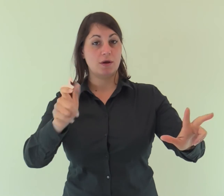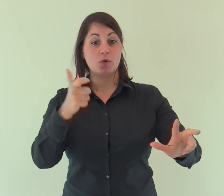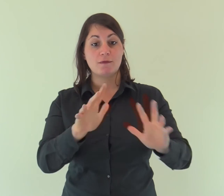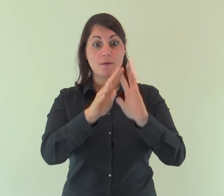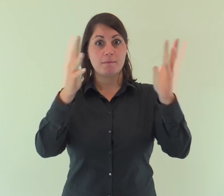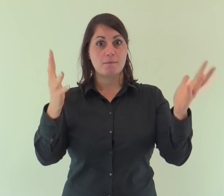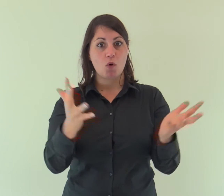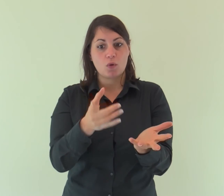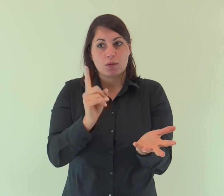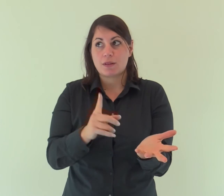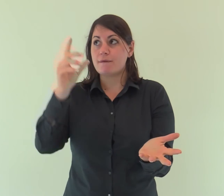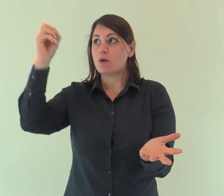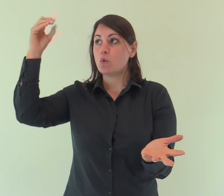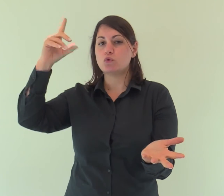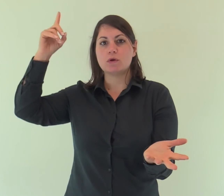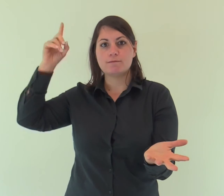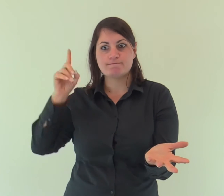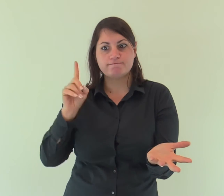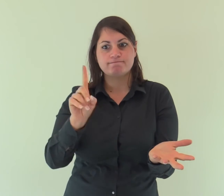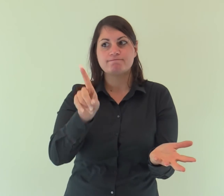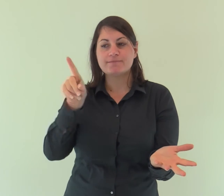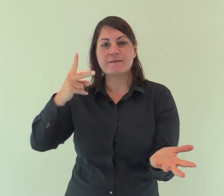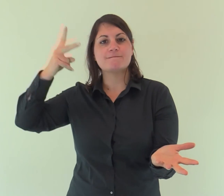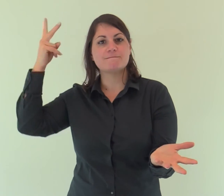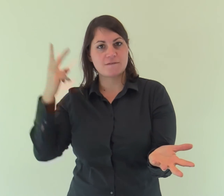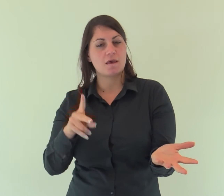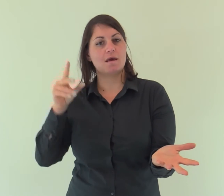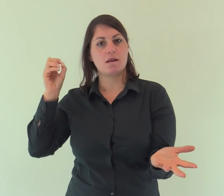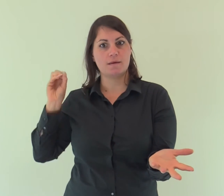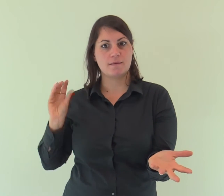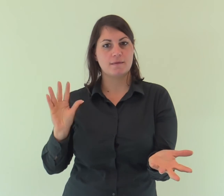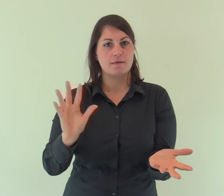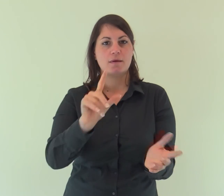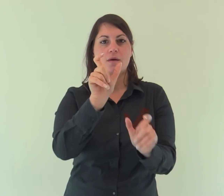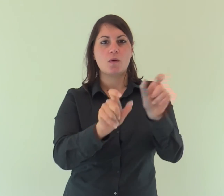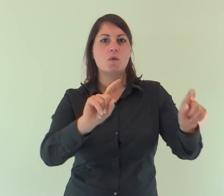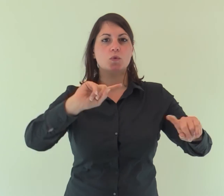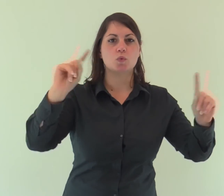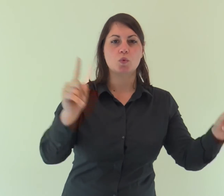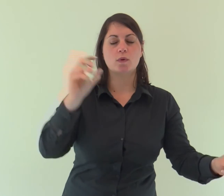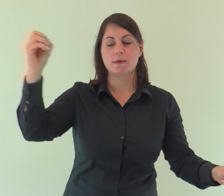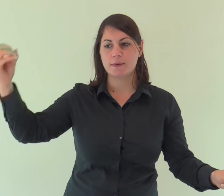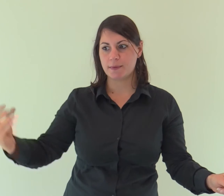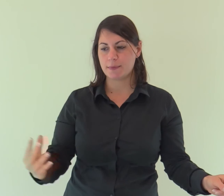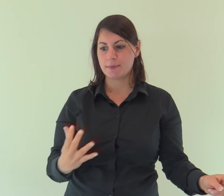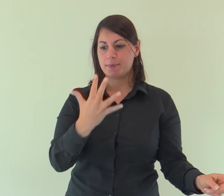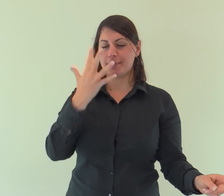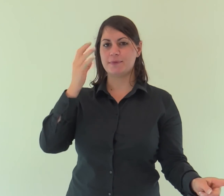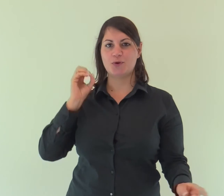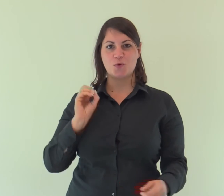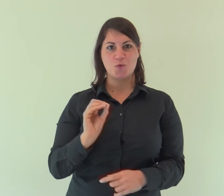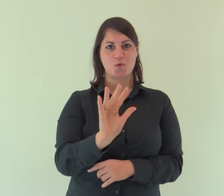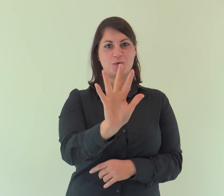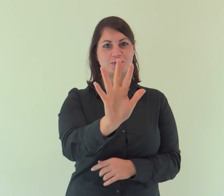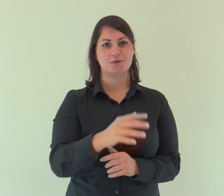Veniva nel mondo la luce vera, quella che illumina ogni uomo.